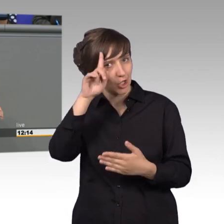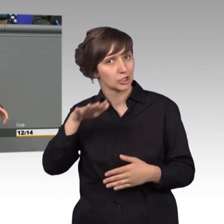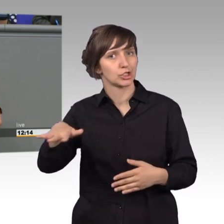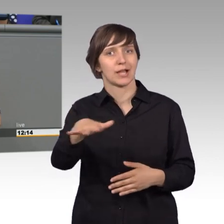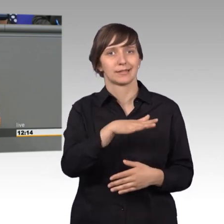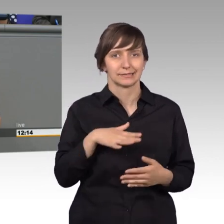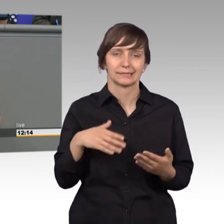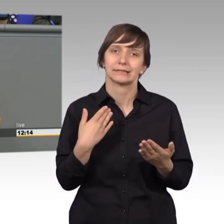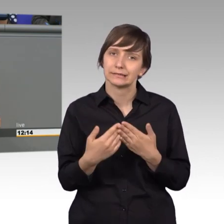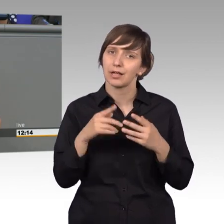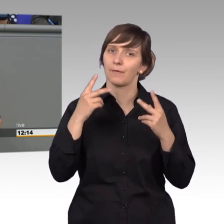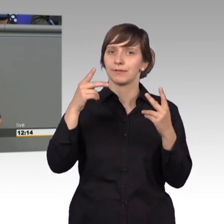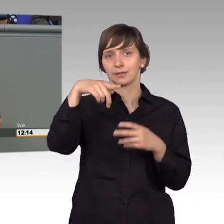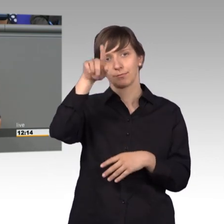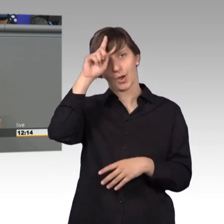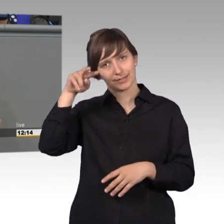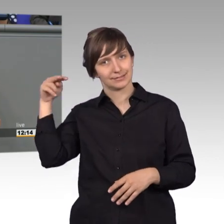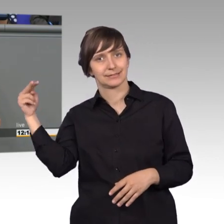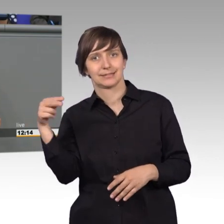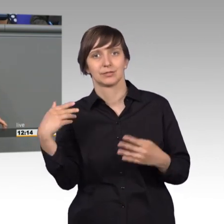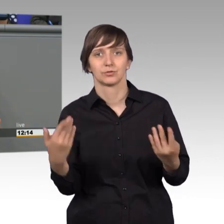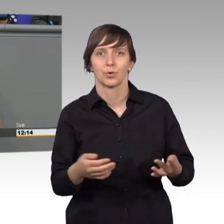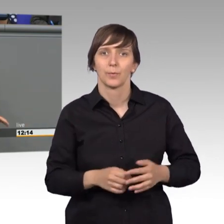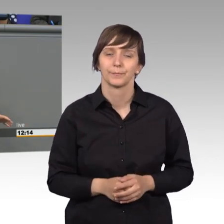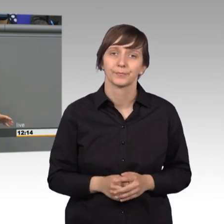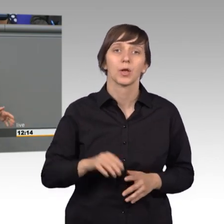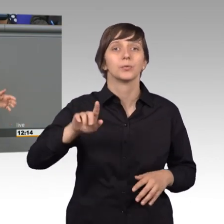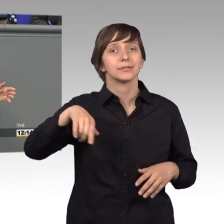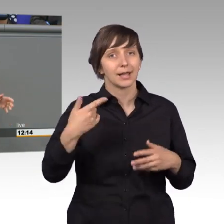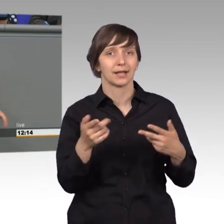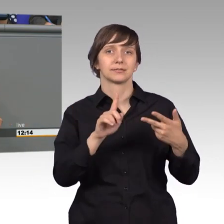auch mal von dieser Seite sehen. Ja, und dann kam sein Neffe